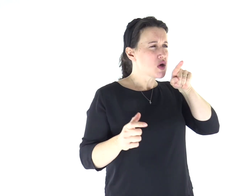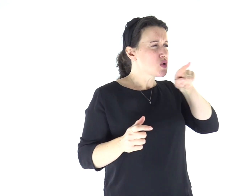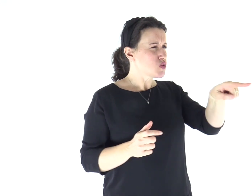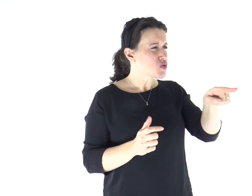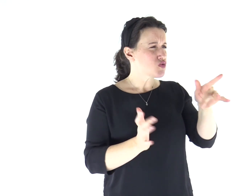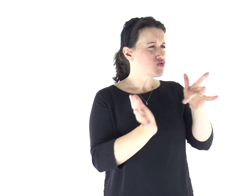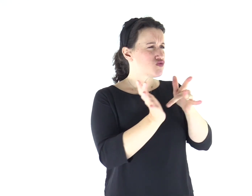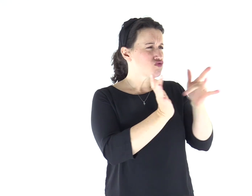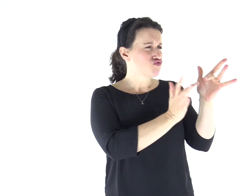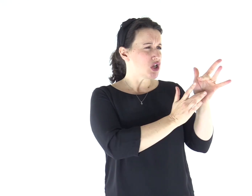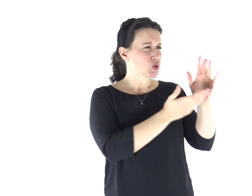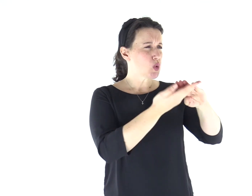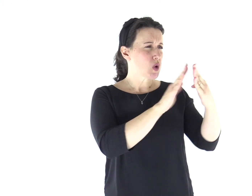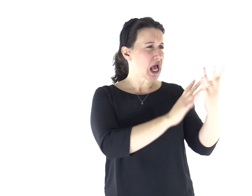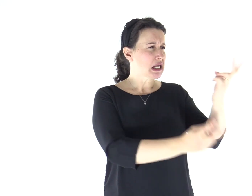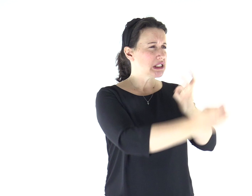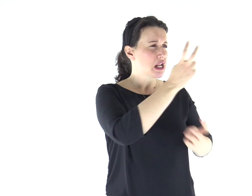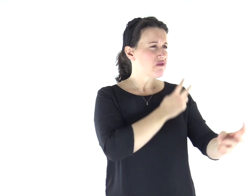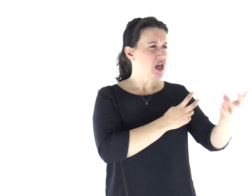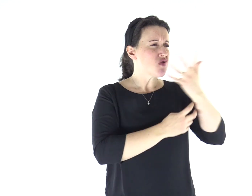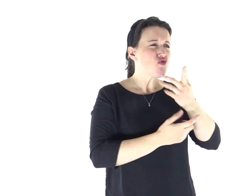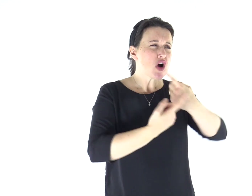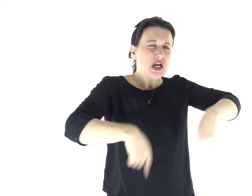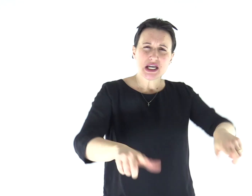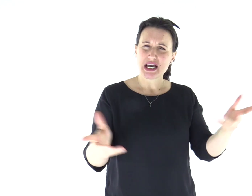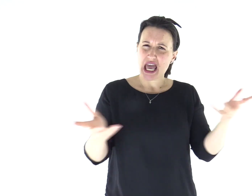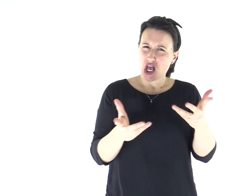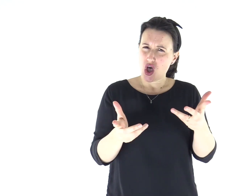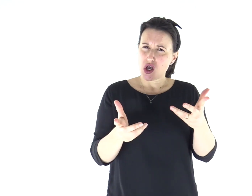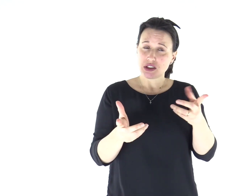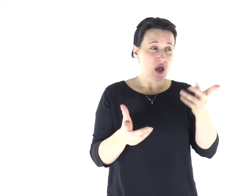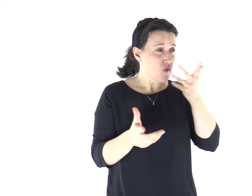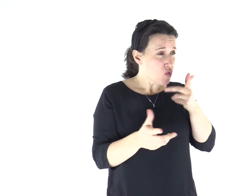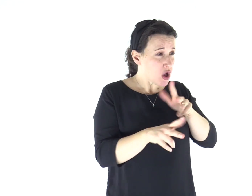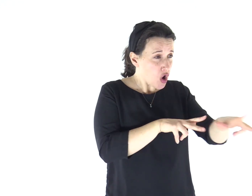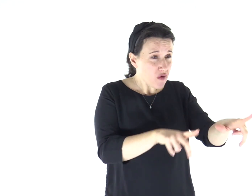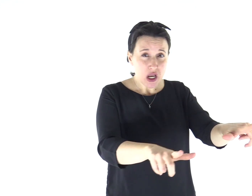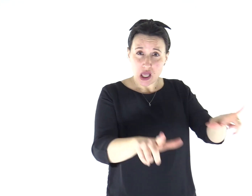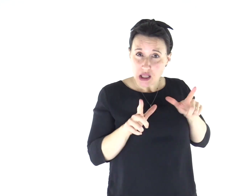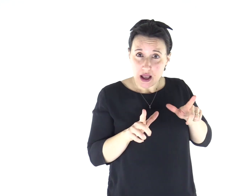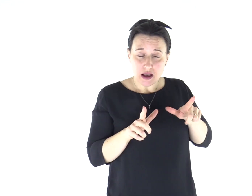«Che vuoi da noi, Gesù Nazareno? Sei venuto a rovinarci?